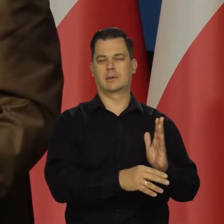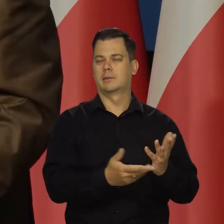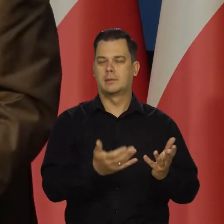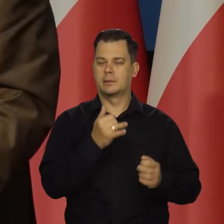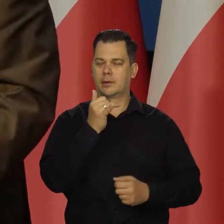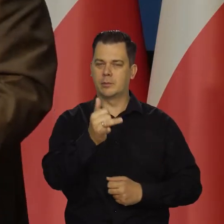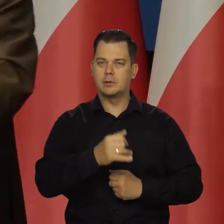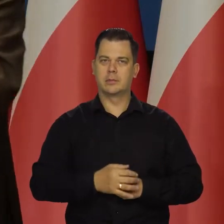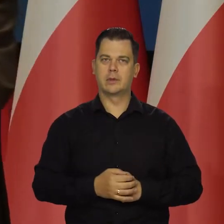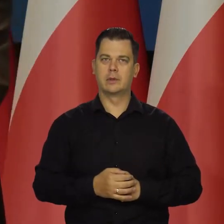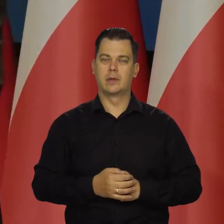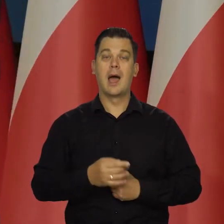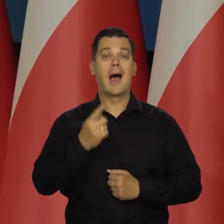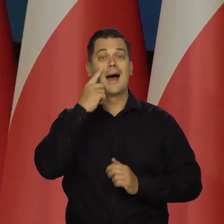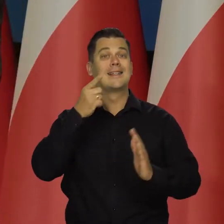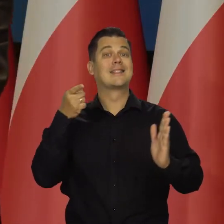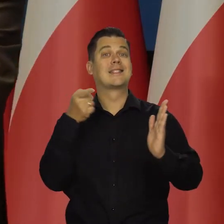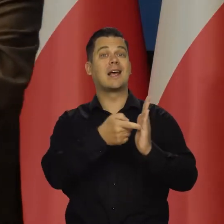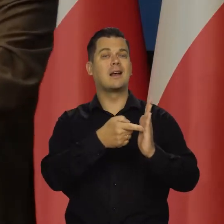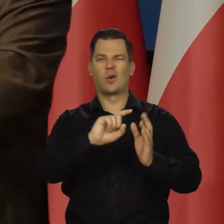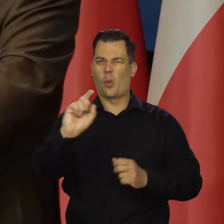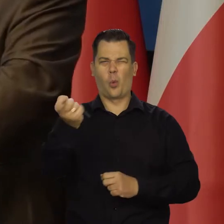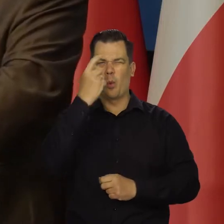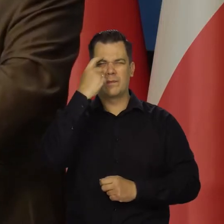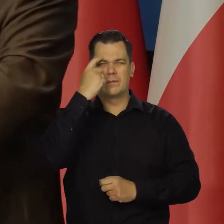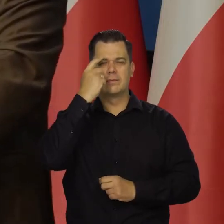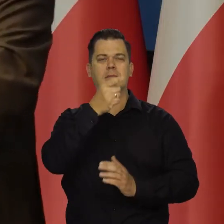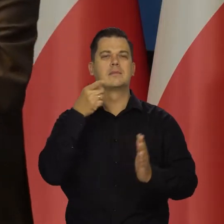Ale jesteśmy kierowani i to jest nasz główny cel i zawsze był główny cel,